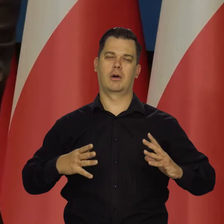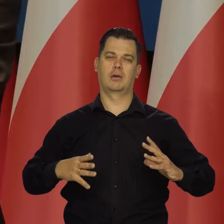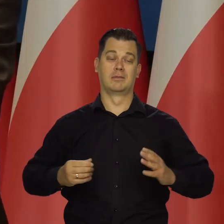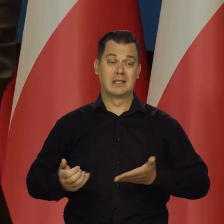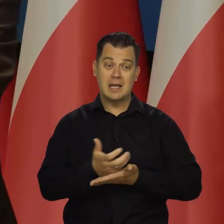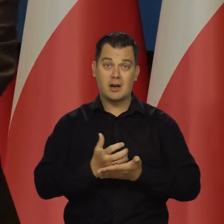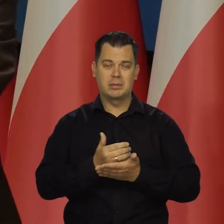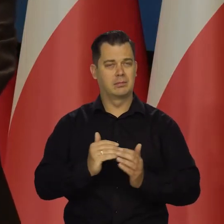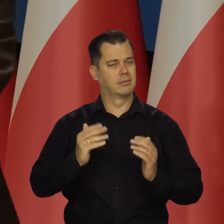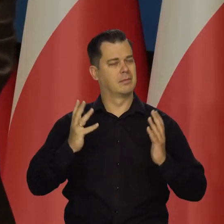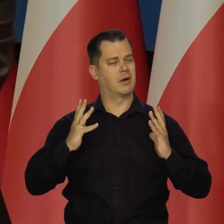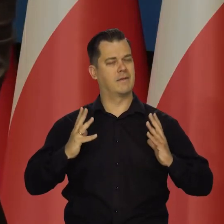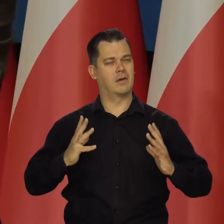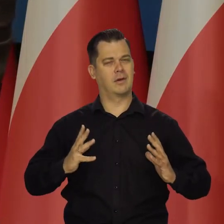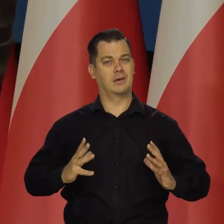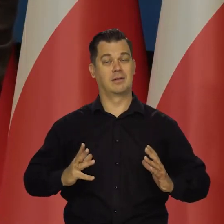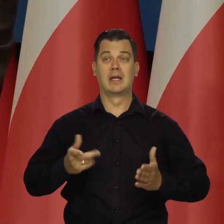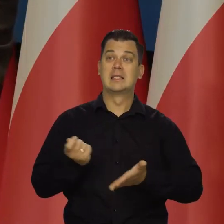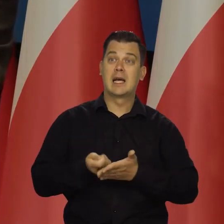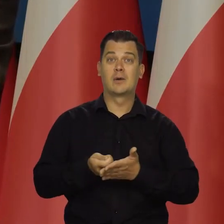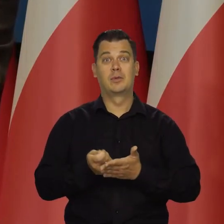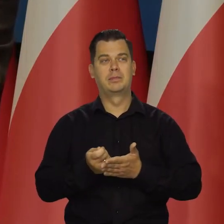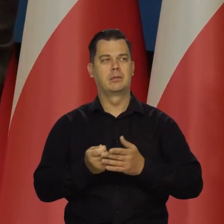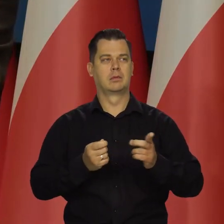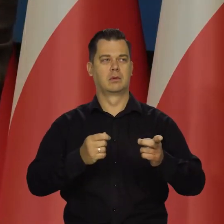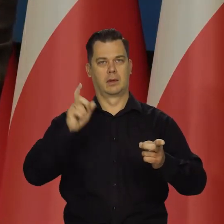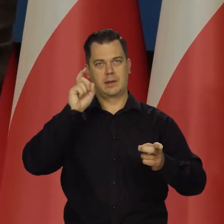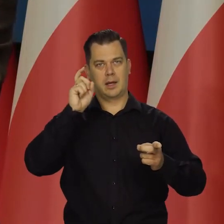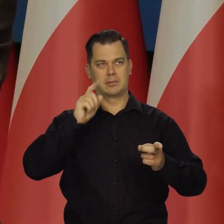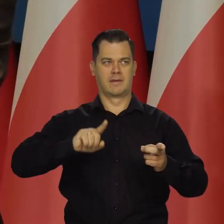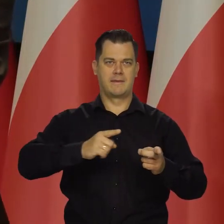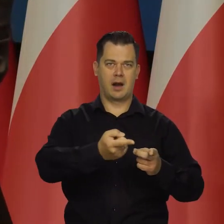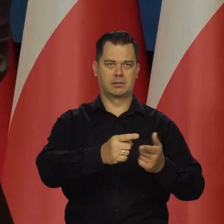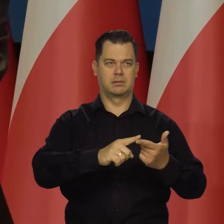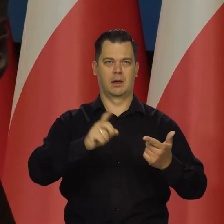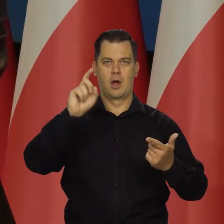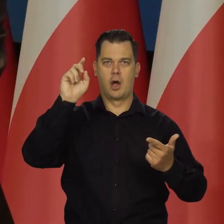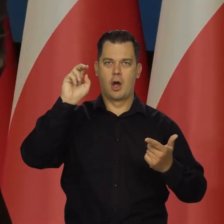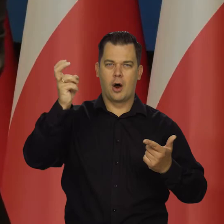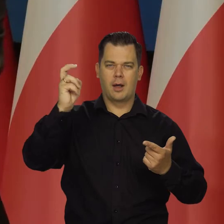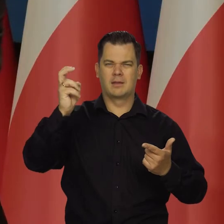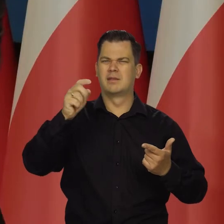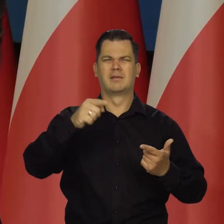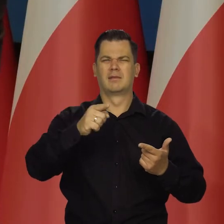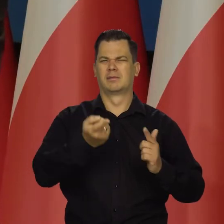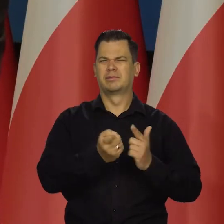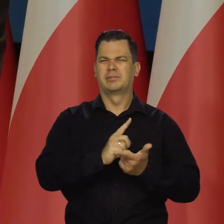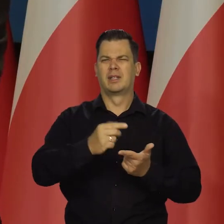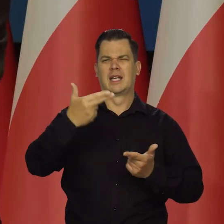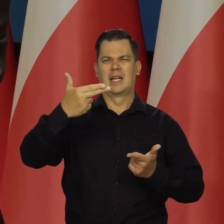Poziom konsumpcji porównywalny z Niemcami, Francją, Holandią czy jak oni się teraz nazywają Niderlandy,